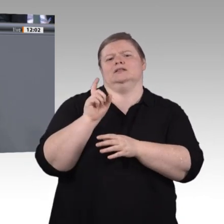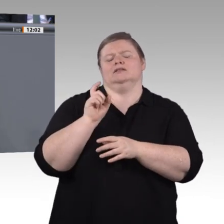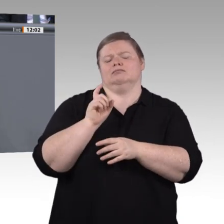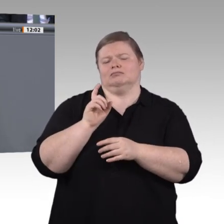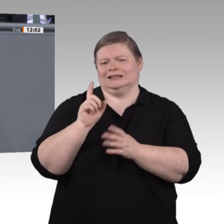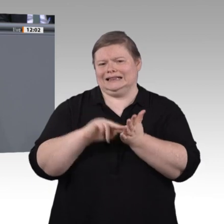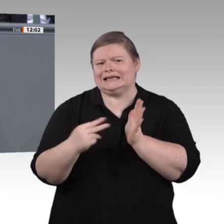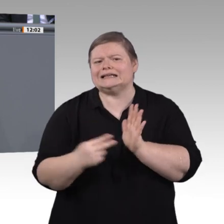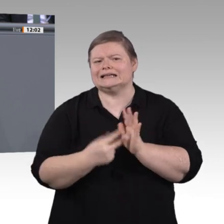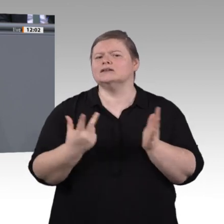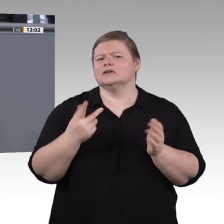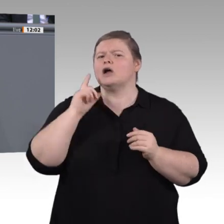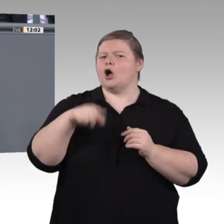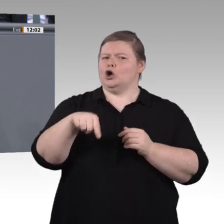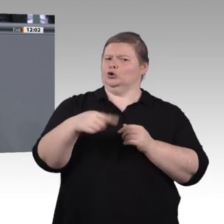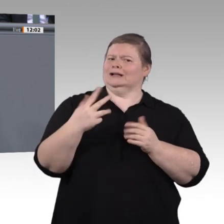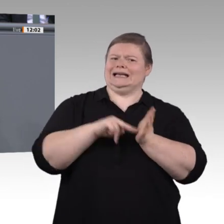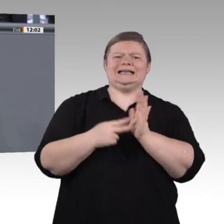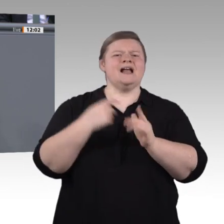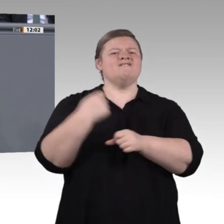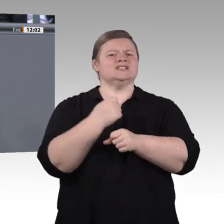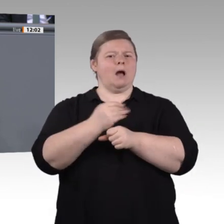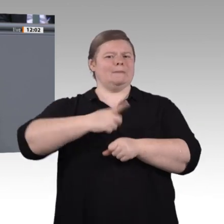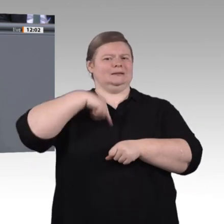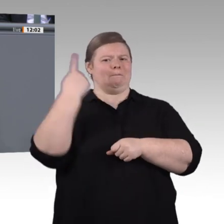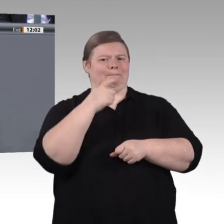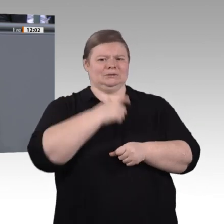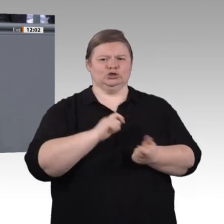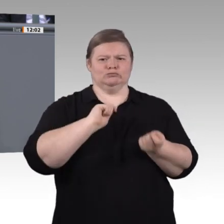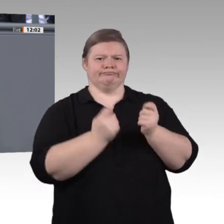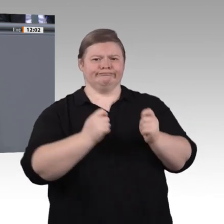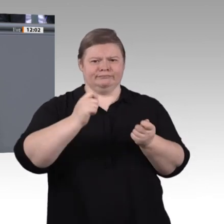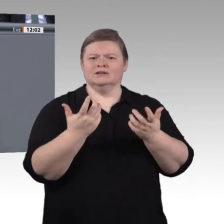ist, dann heißt das, beispielsweise dafür zu sorgen, dass man mit digitalen Mitteln